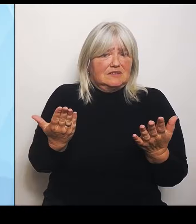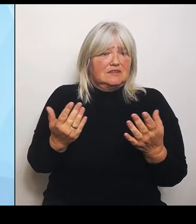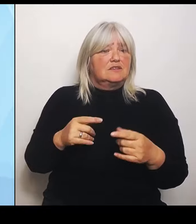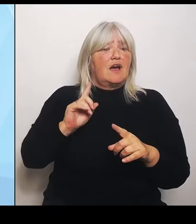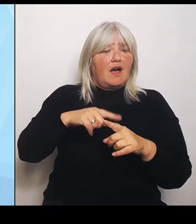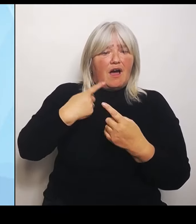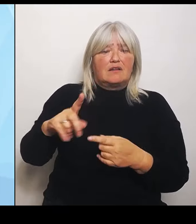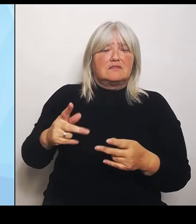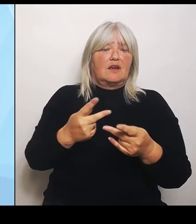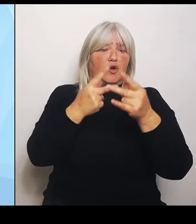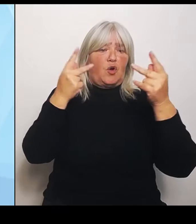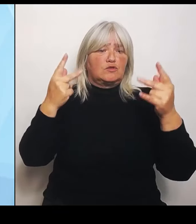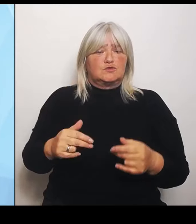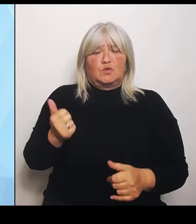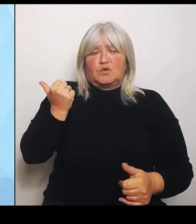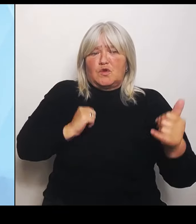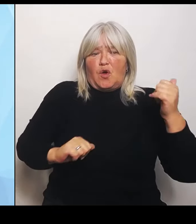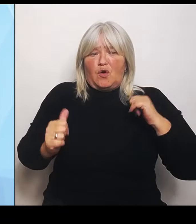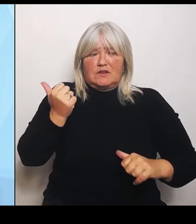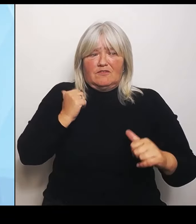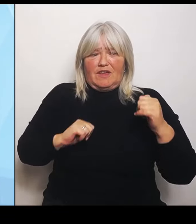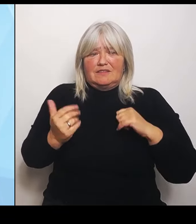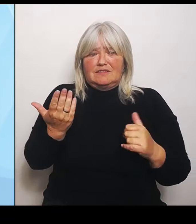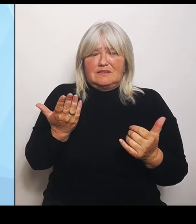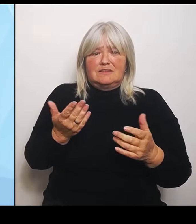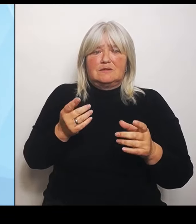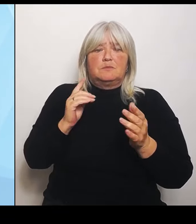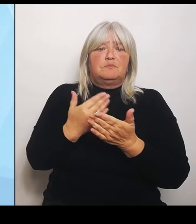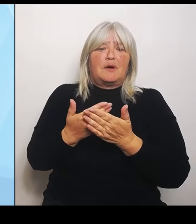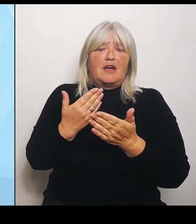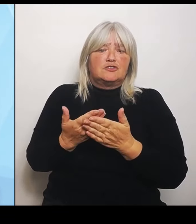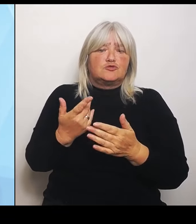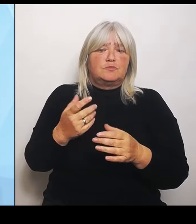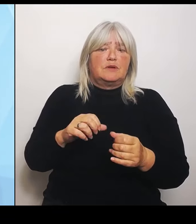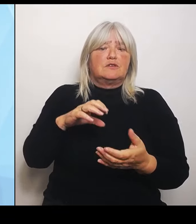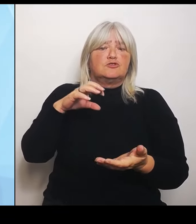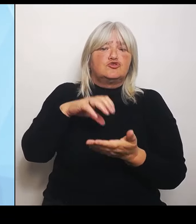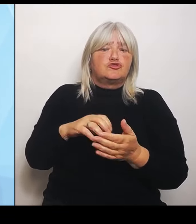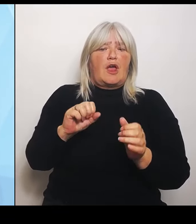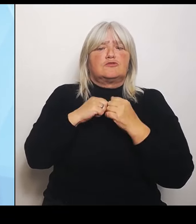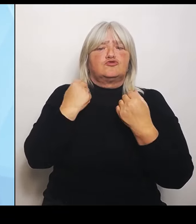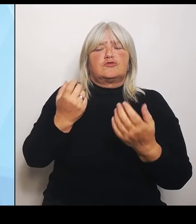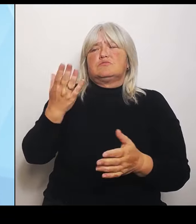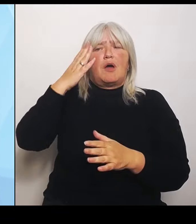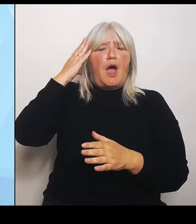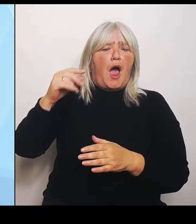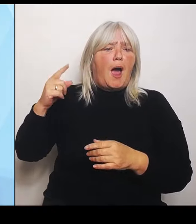Stadtstaat wie Hamburg. Die brauchen andere Voraussetzungen und ein anderes Raster, als ich das zum Beispiel in